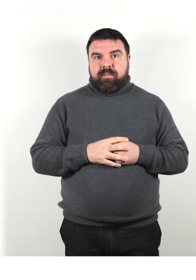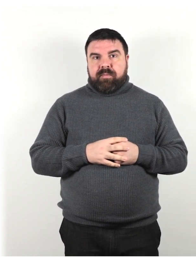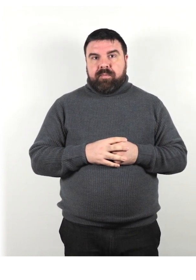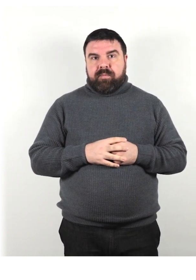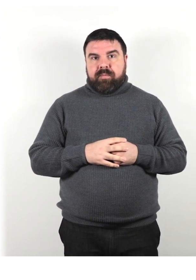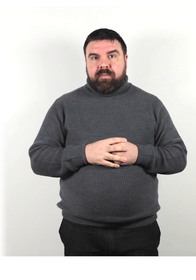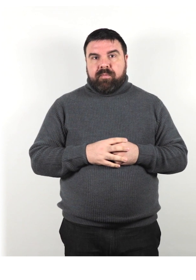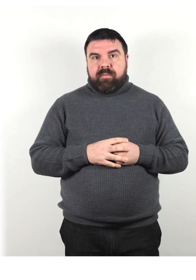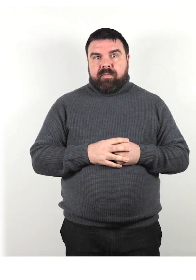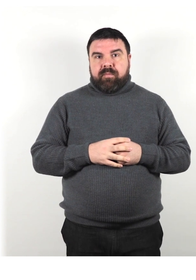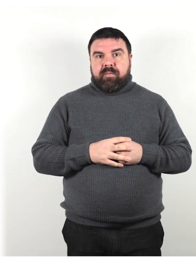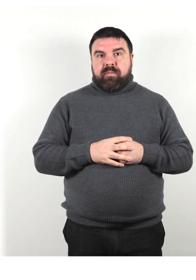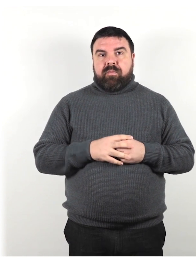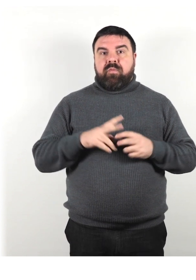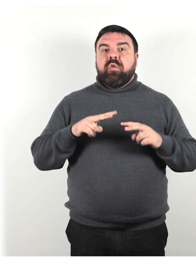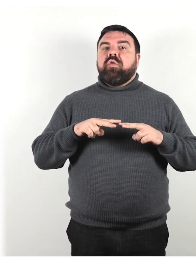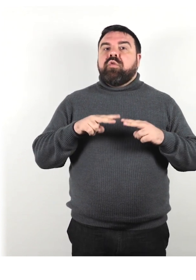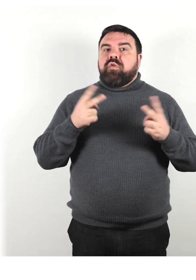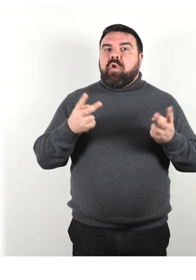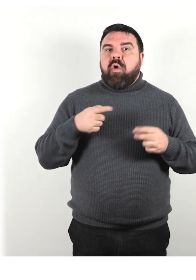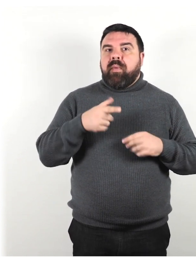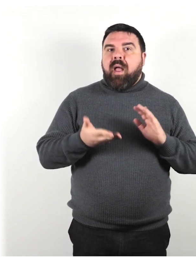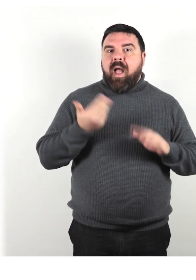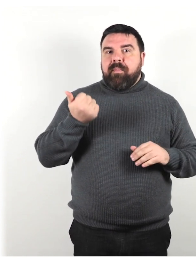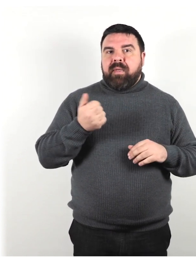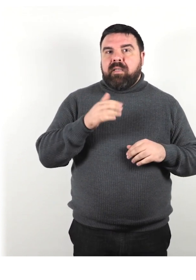Scopri quali abilità a una persona su una sedia a rotelle.